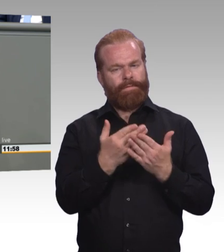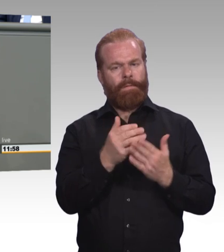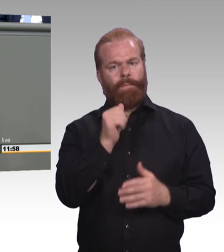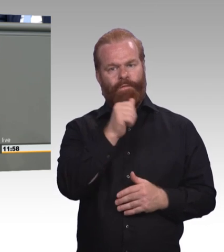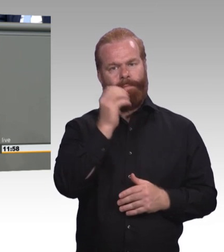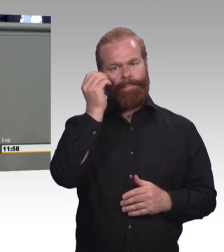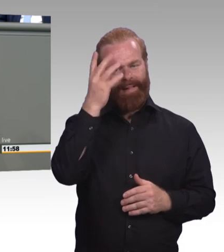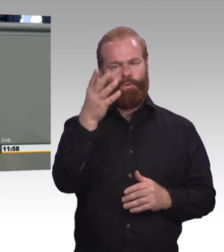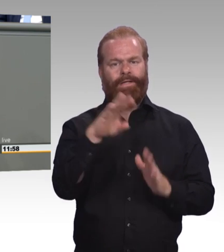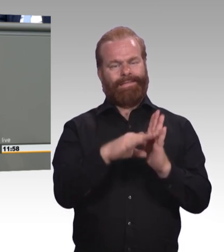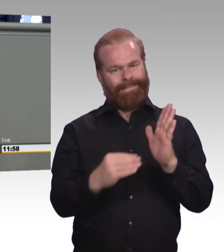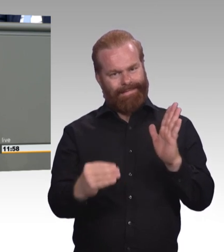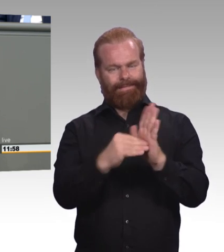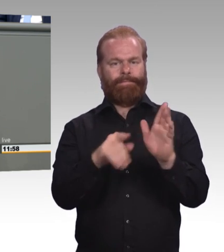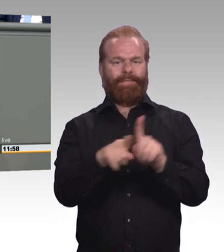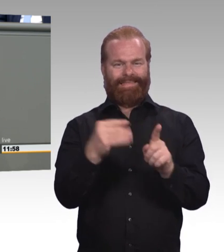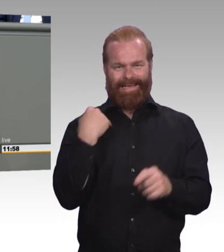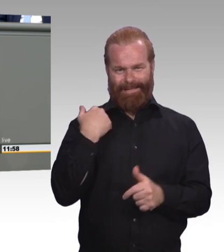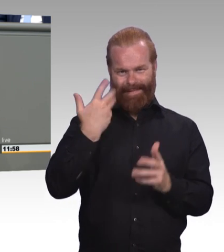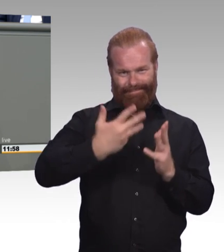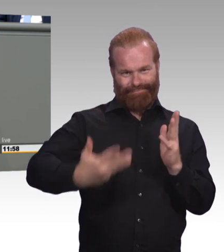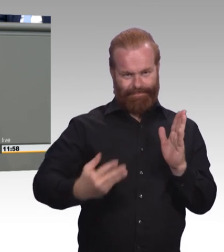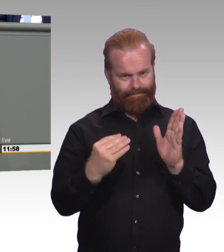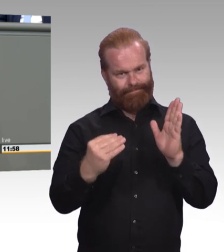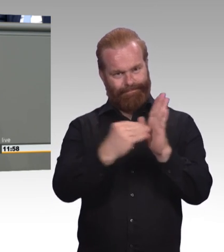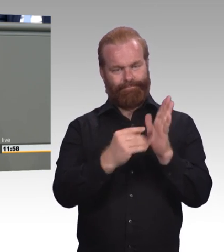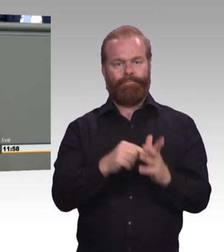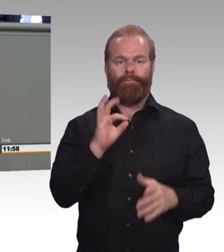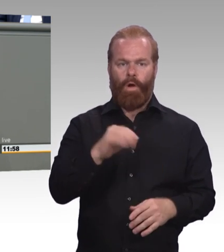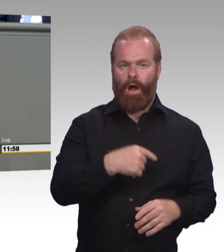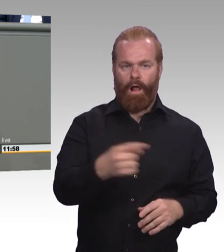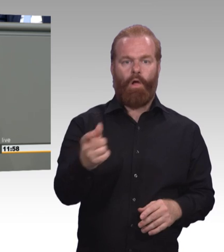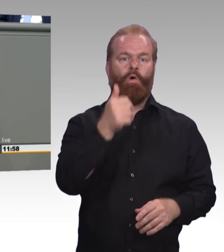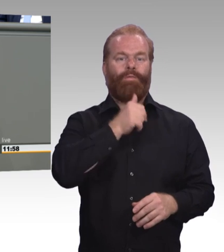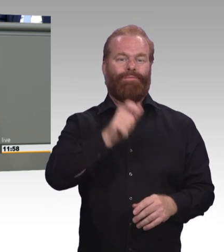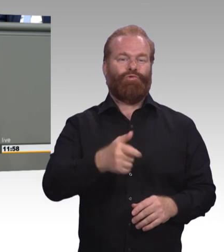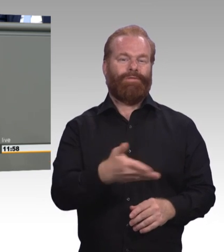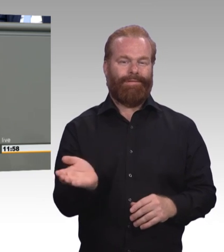Es geht nicht um Sondermaßnahme und Sondersysteme und sonst etwas, es geht um zusätzliche Ressourcen,